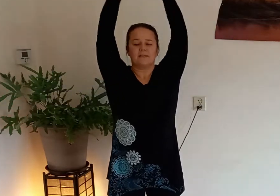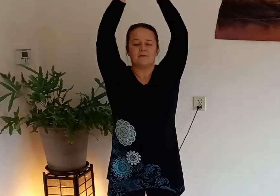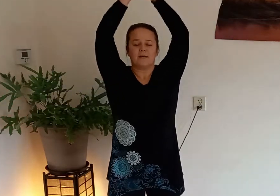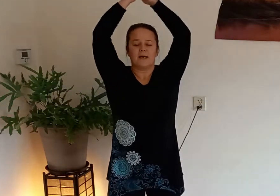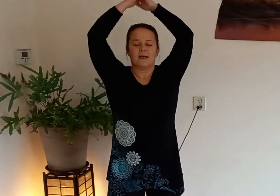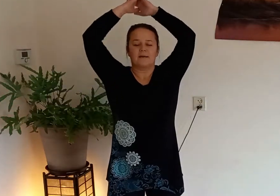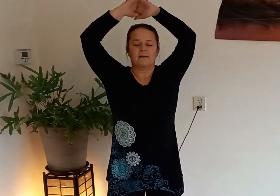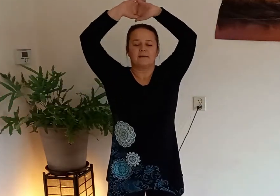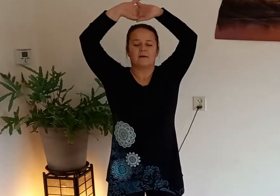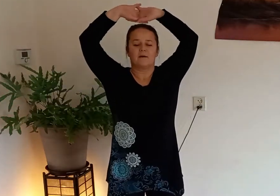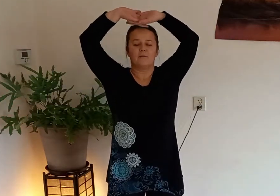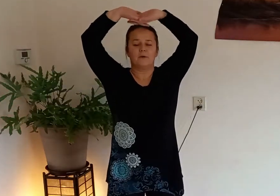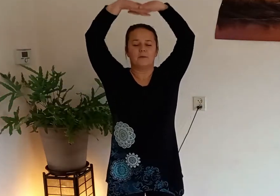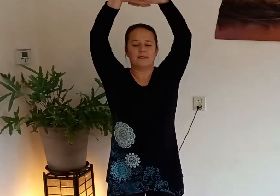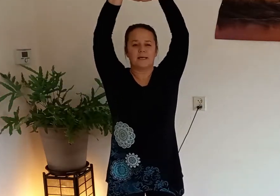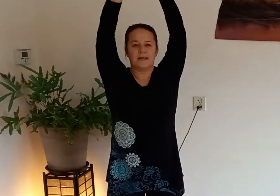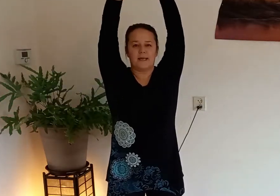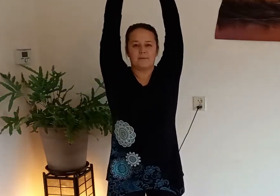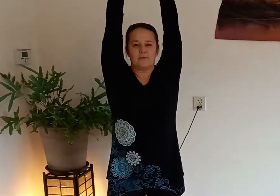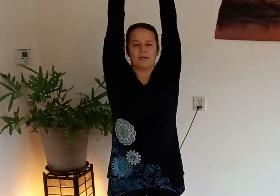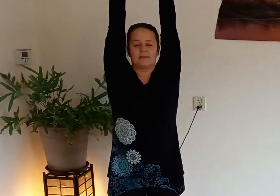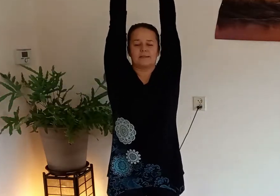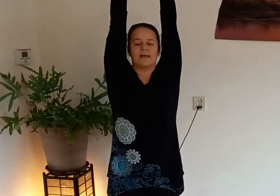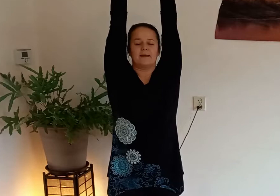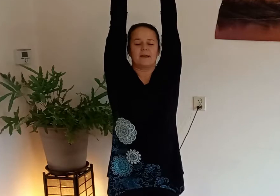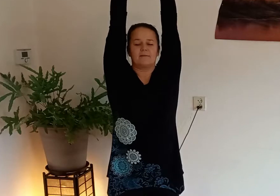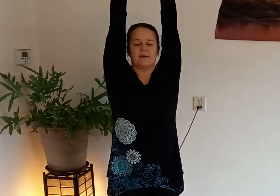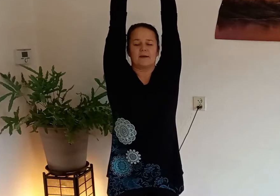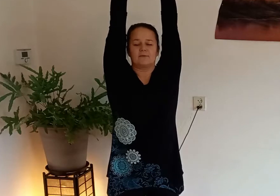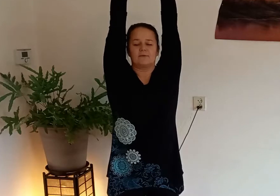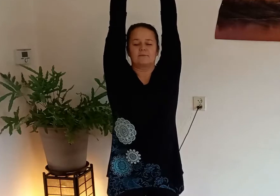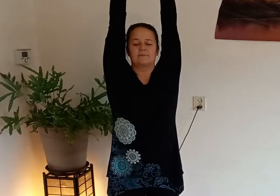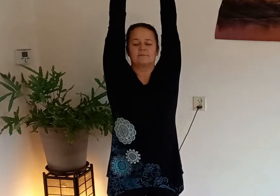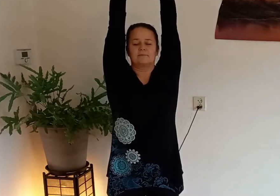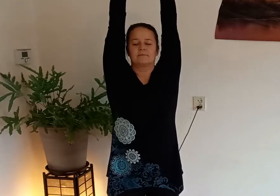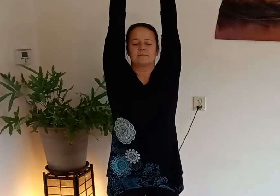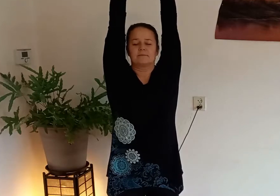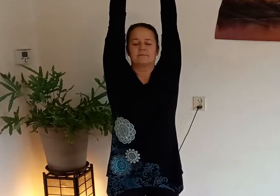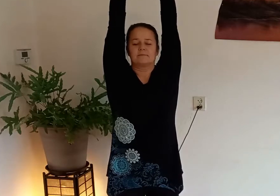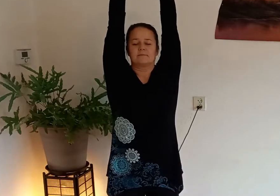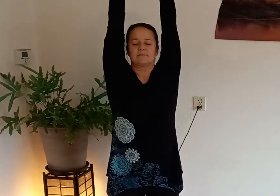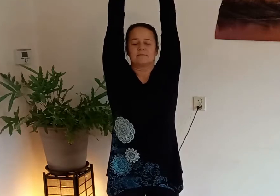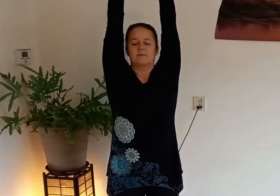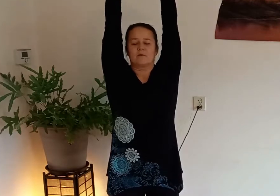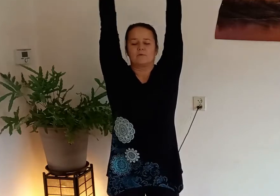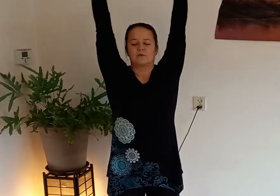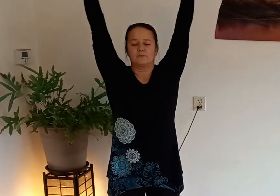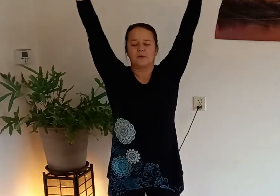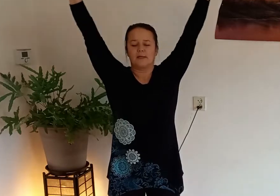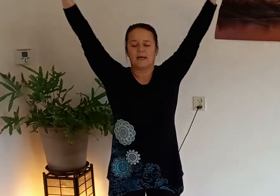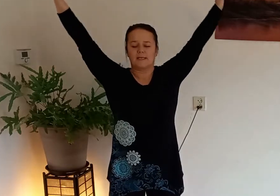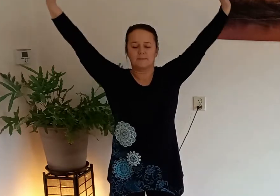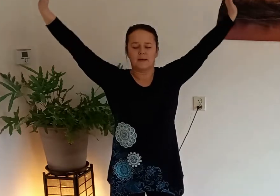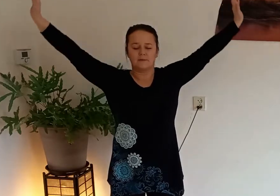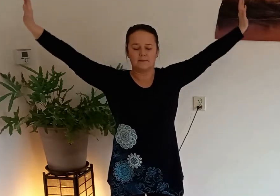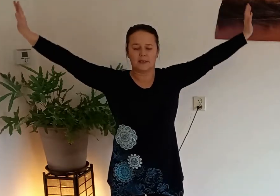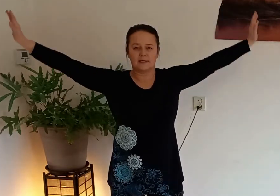vingers in elkaar handpalmen naar de hemel en strek even uit ontspan adem uit